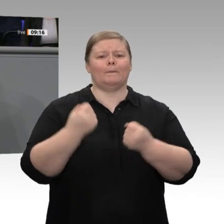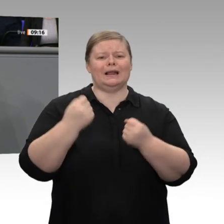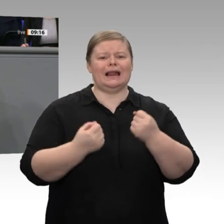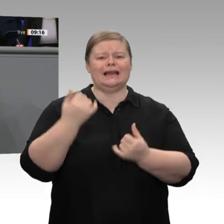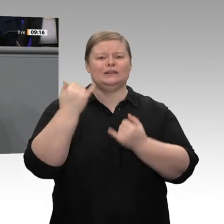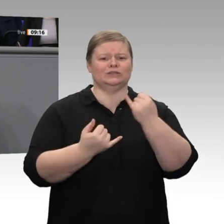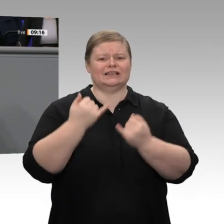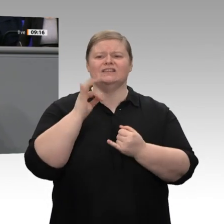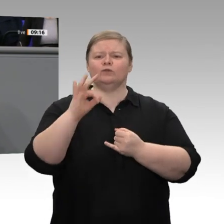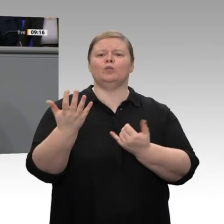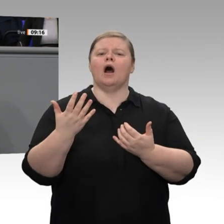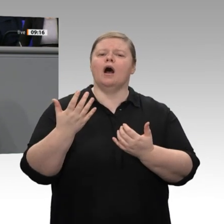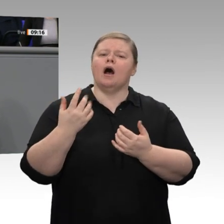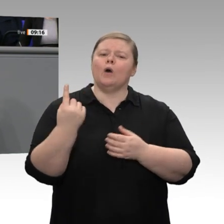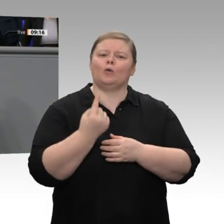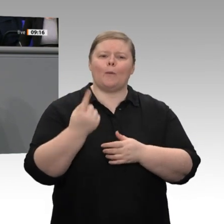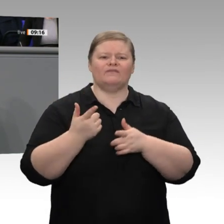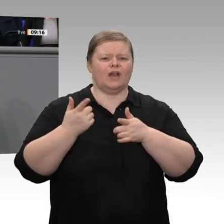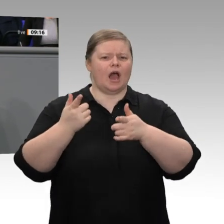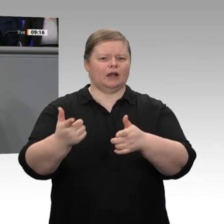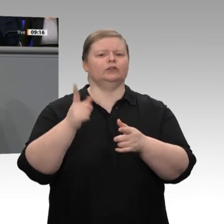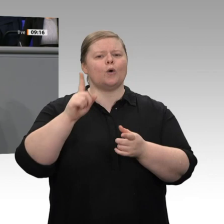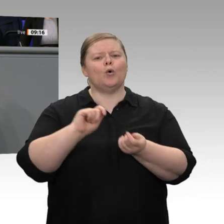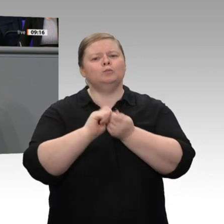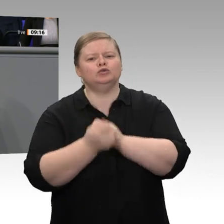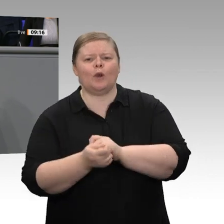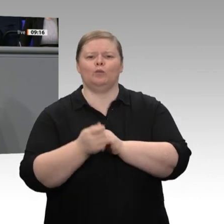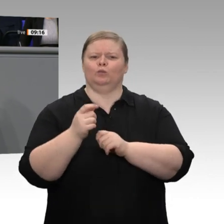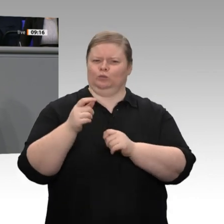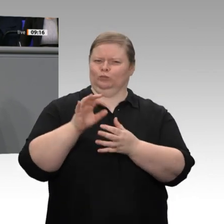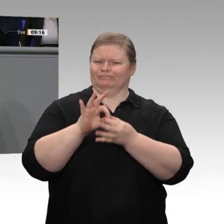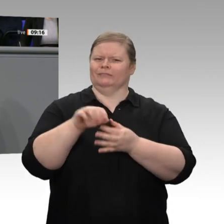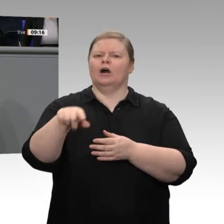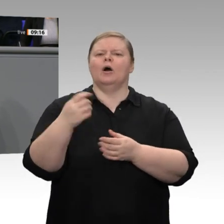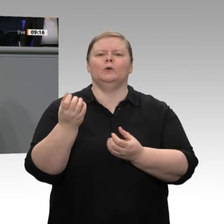wir uns zutrauen, diese Transformationsprozesse gemeinsam mit den Unternehmen, gemeinsam